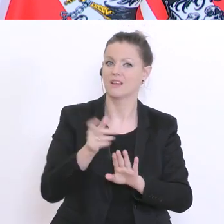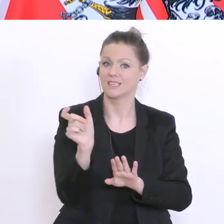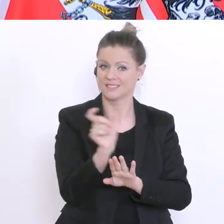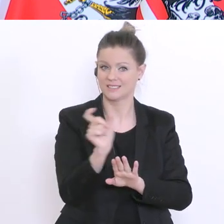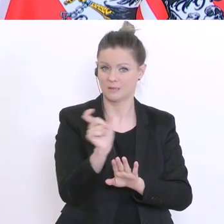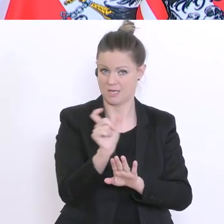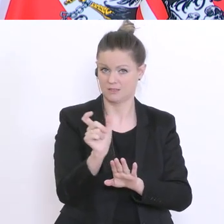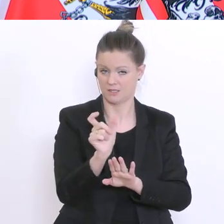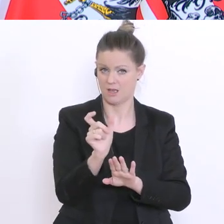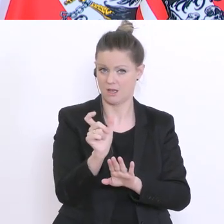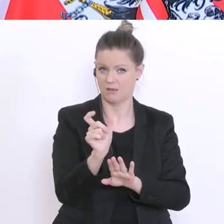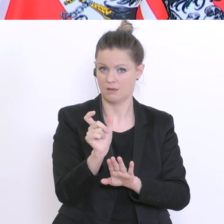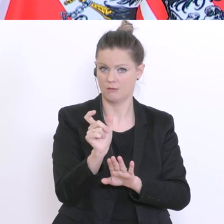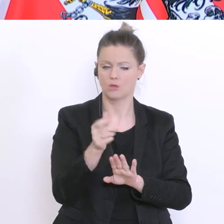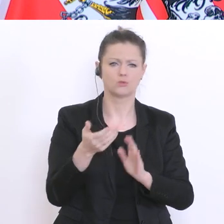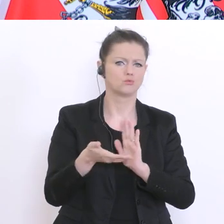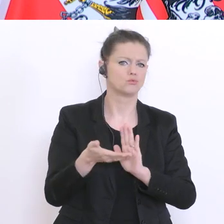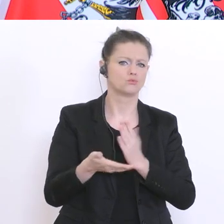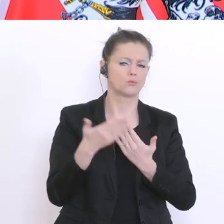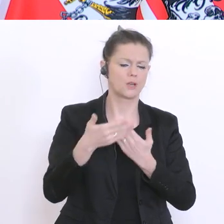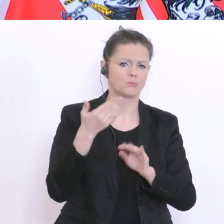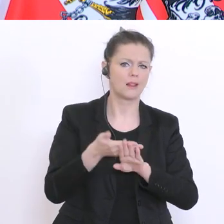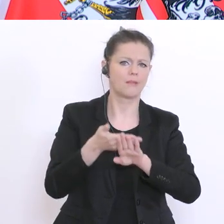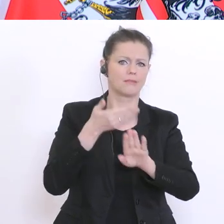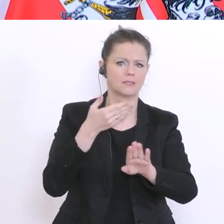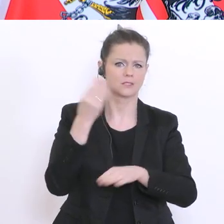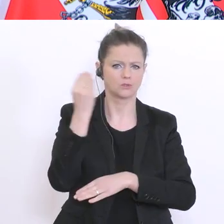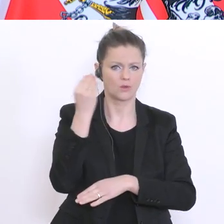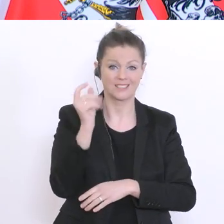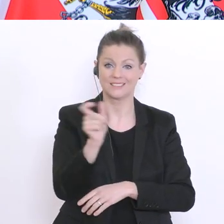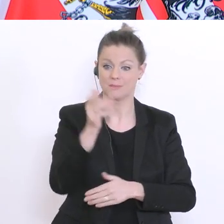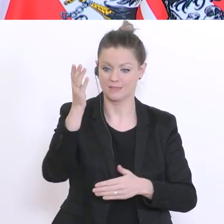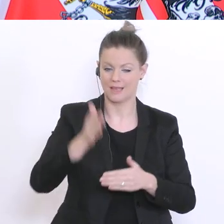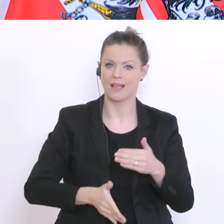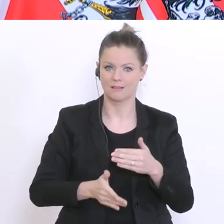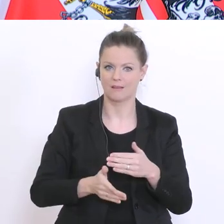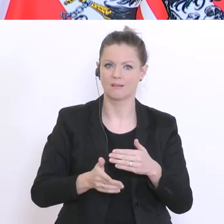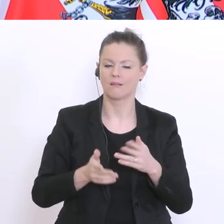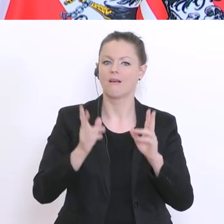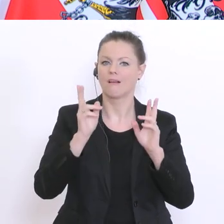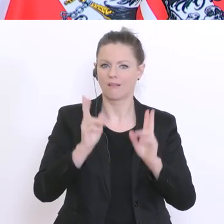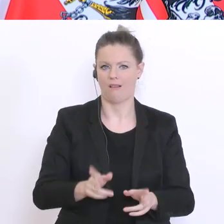sind über Distance-Learning, dass die am Ende des Semesters auch abgeholt werden können. Also,